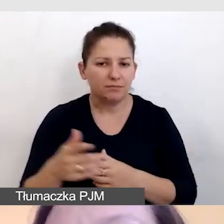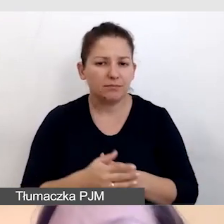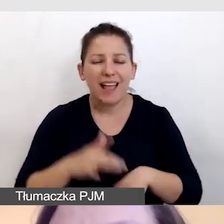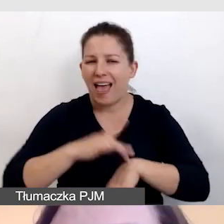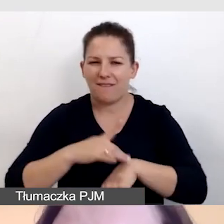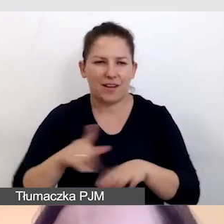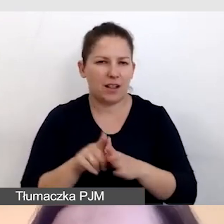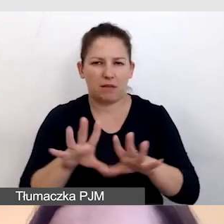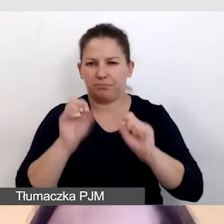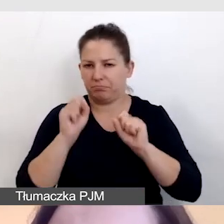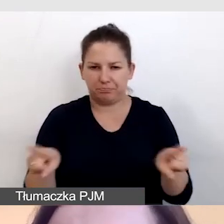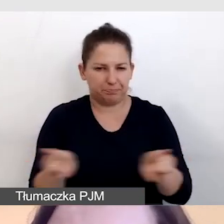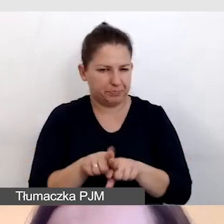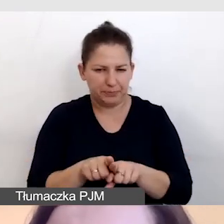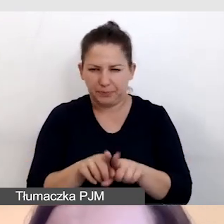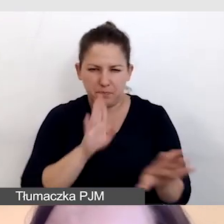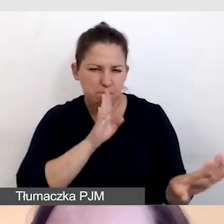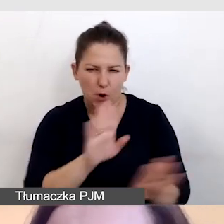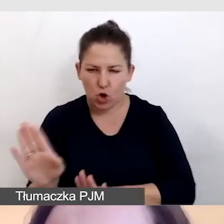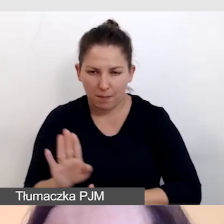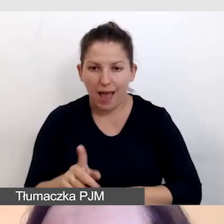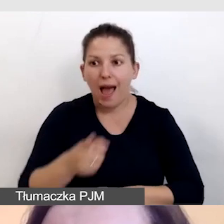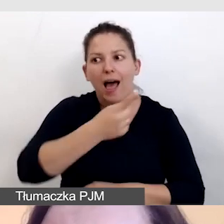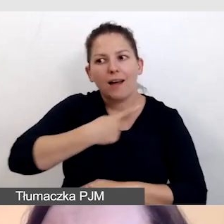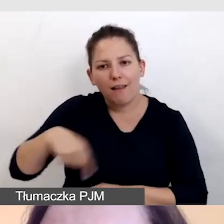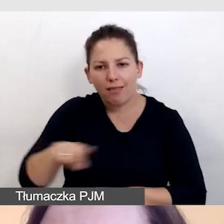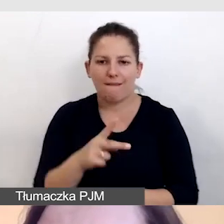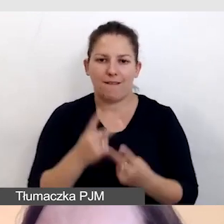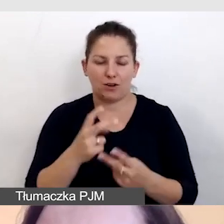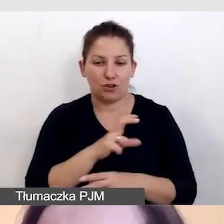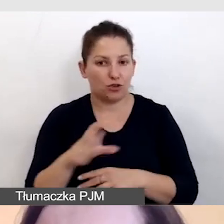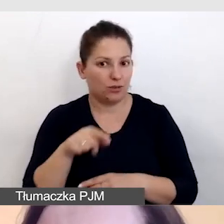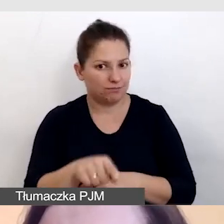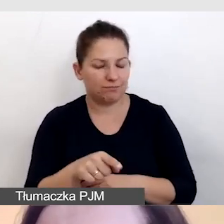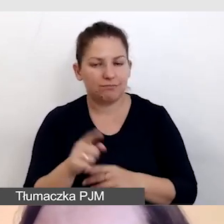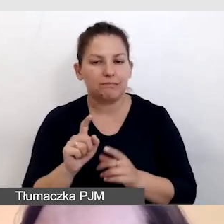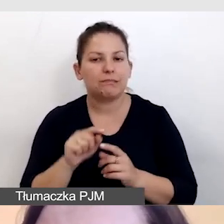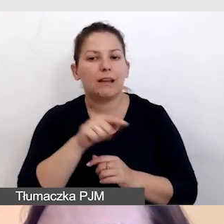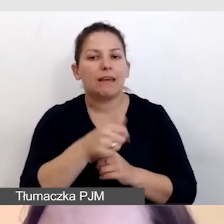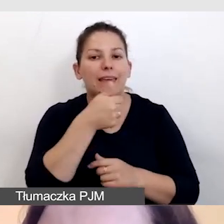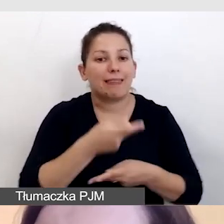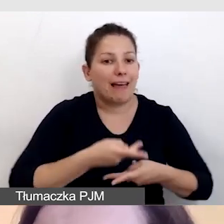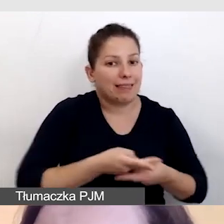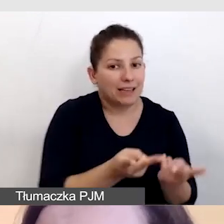dla nas ma znaczenie, czy na zapleczu jest jedna transmisja i wiele usług,